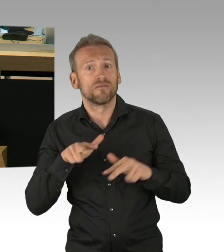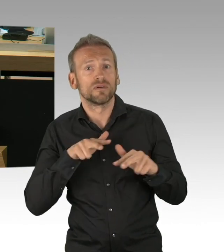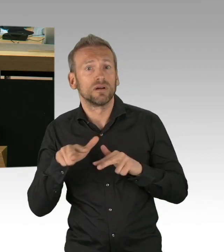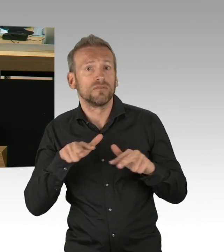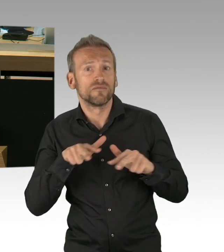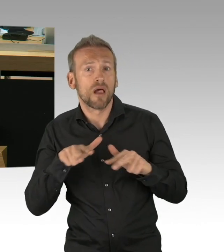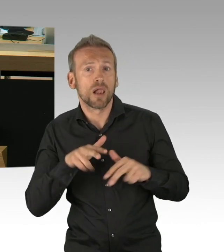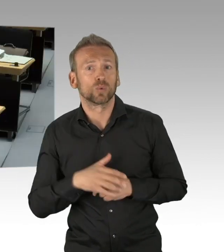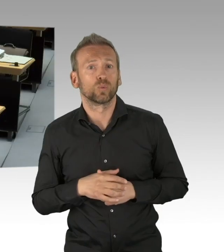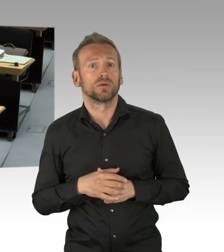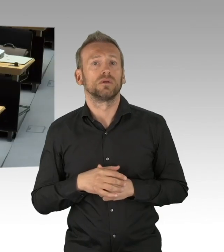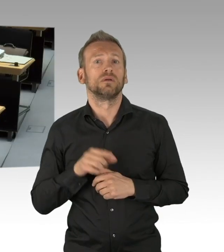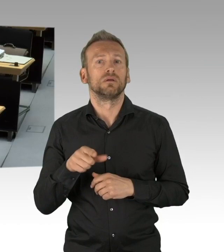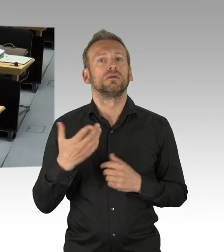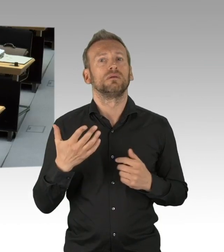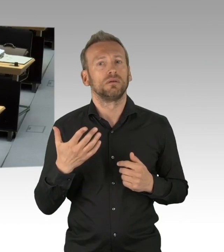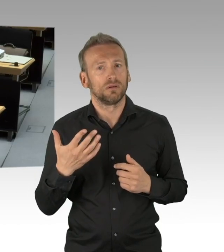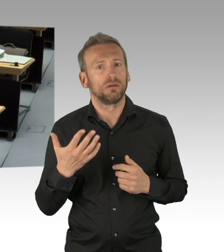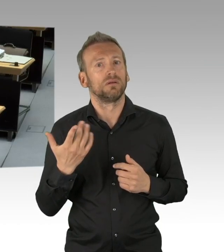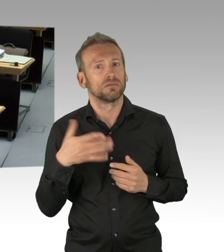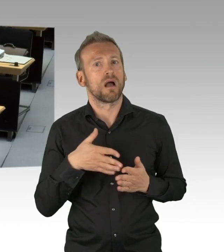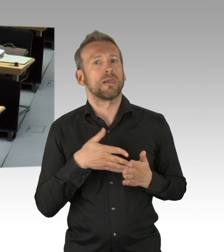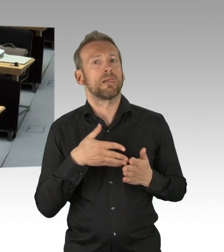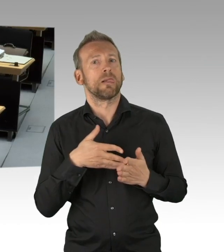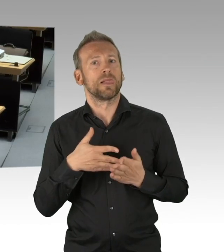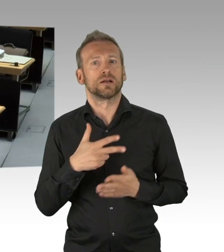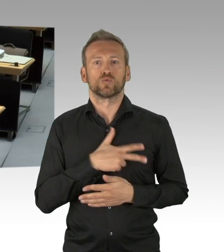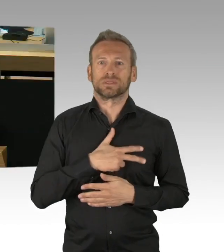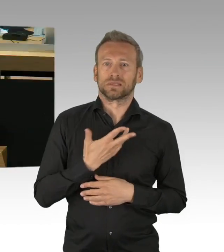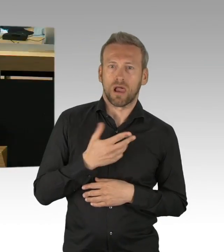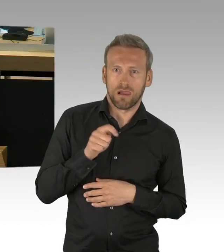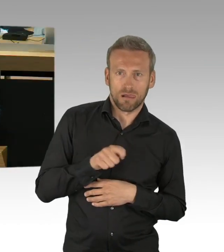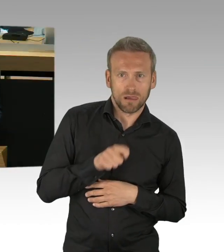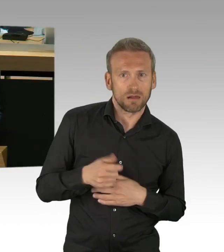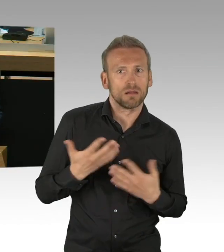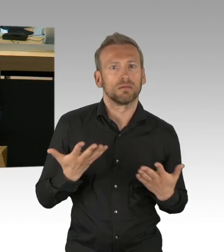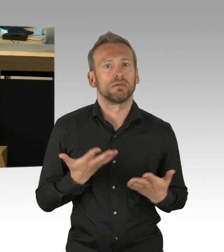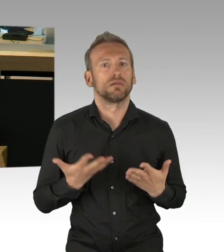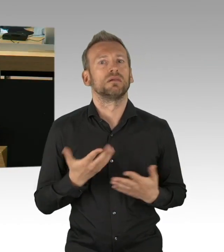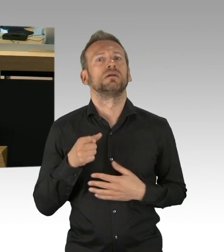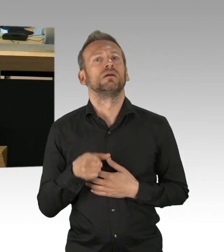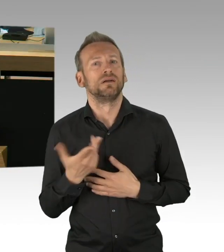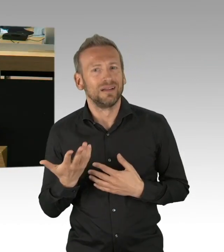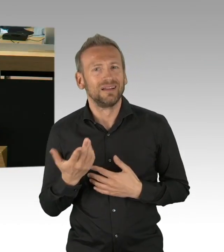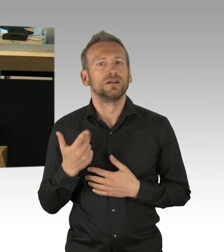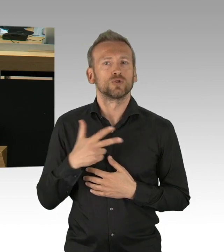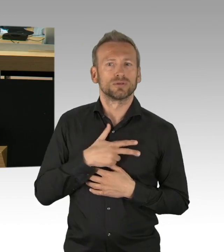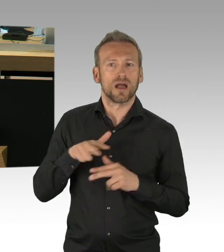und Berichtswesen kommt, das uns ermöglicht dann auch juristisch nachzusteuern. (Beifall) Meine sehr geehrten Damen und Herren,